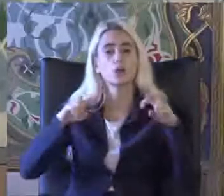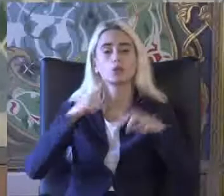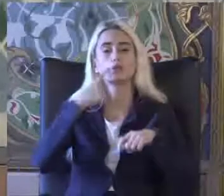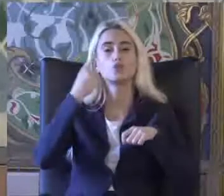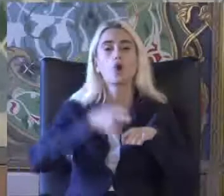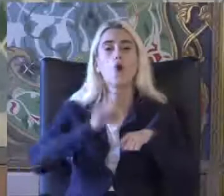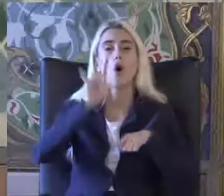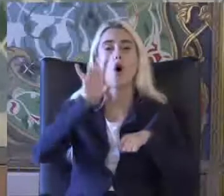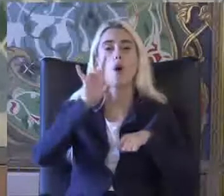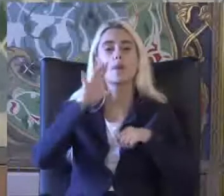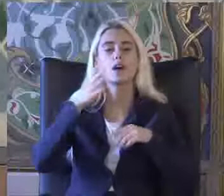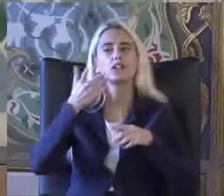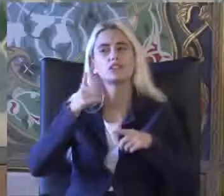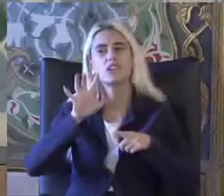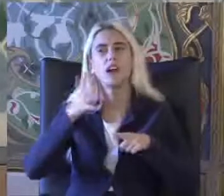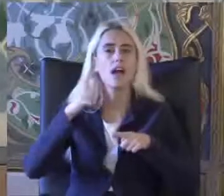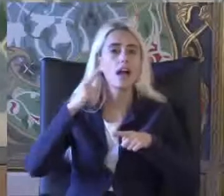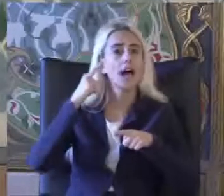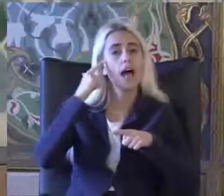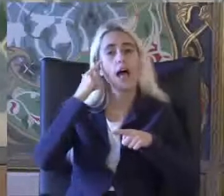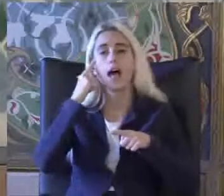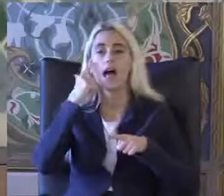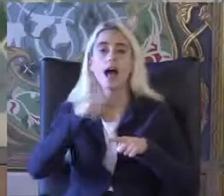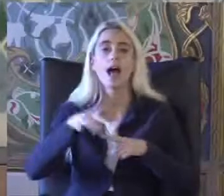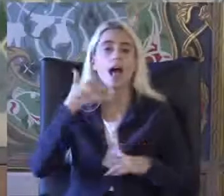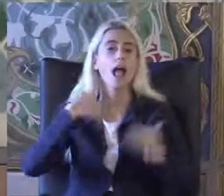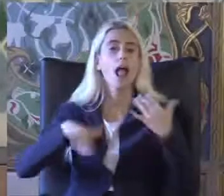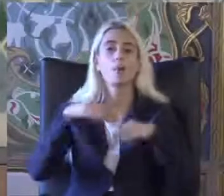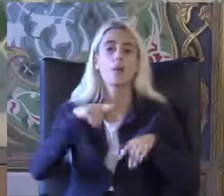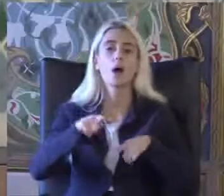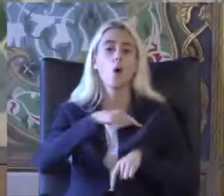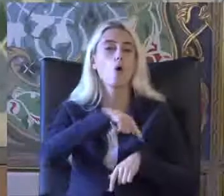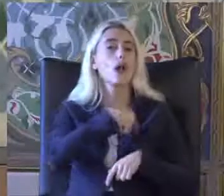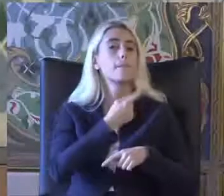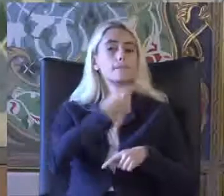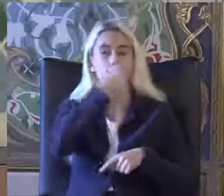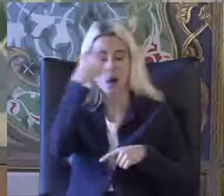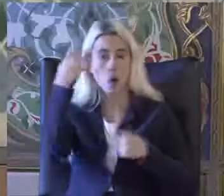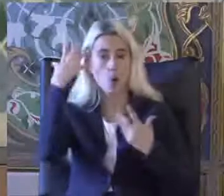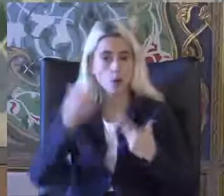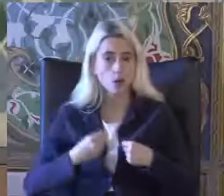Civarında bir engellilik oranı belirlendi veya sağlık nedeniyle engelli